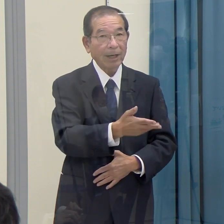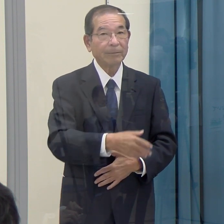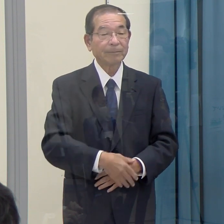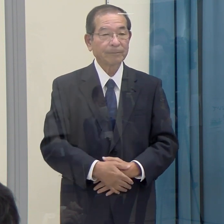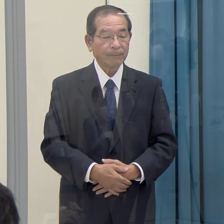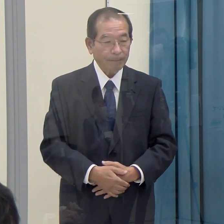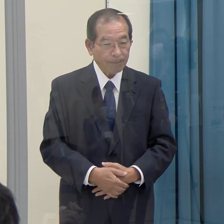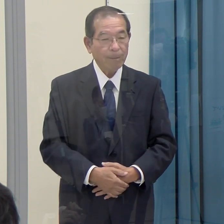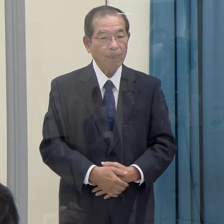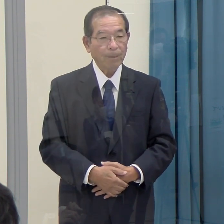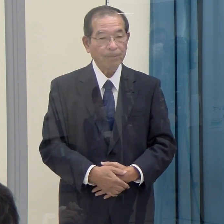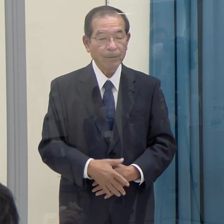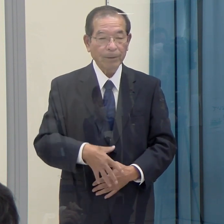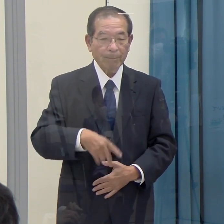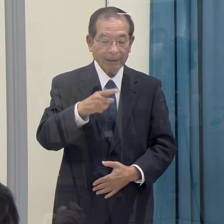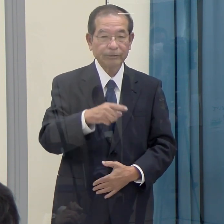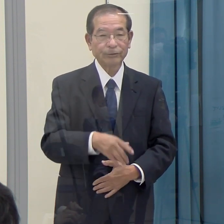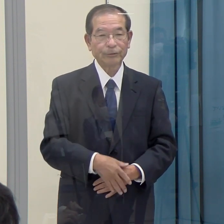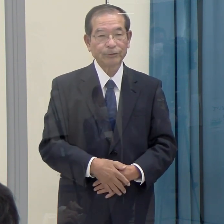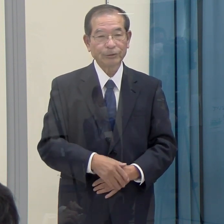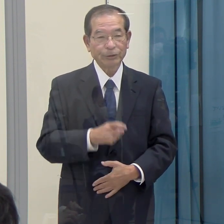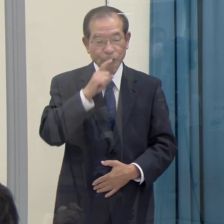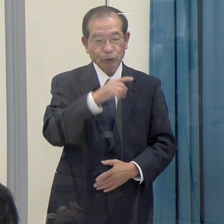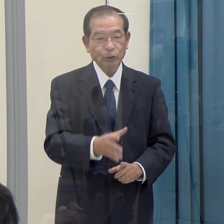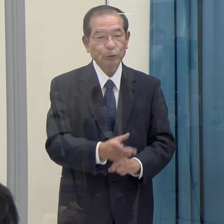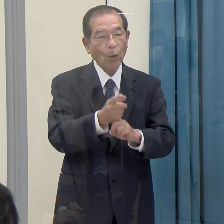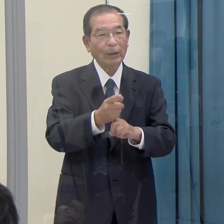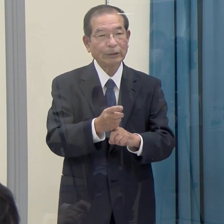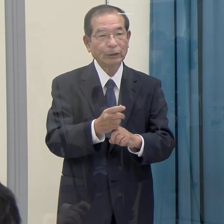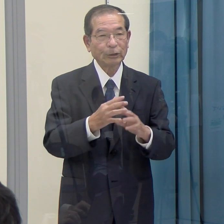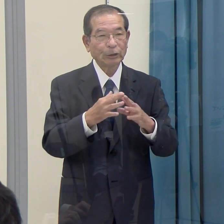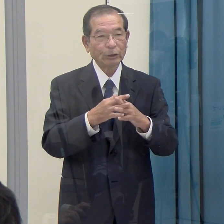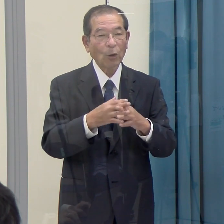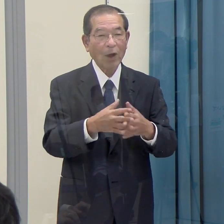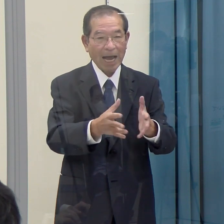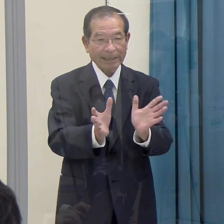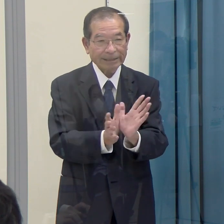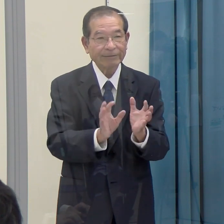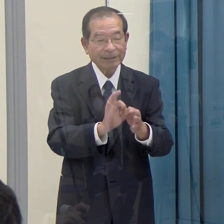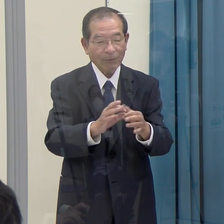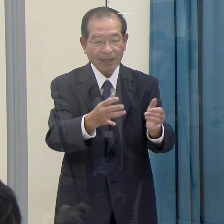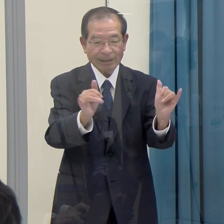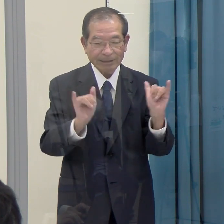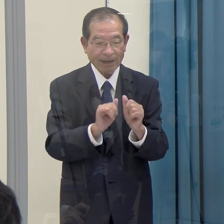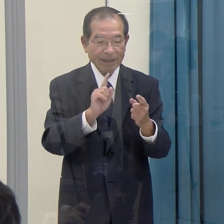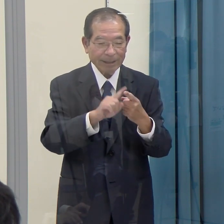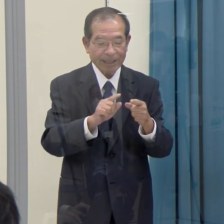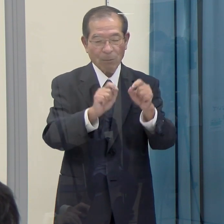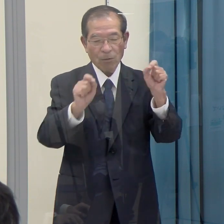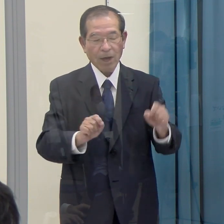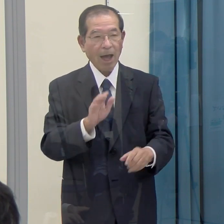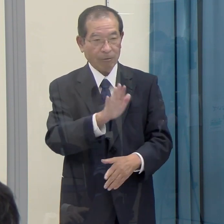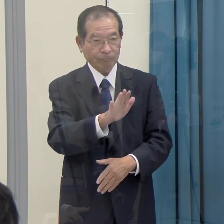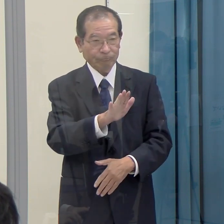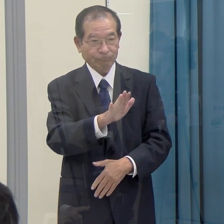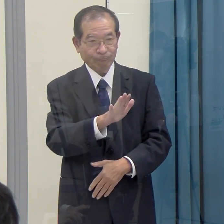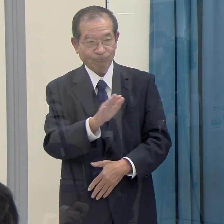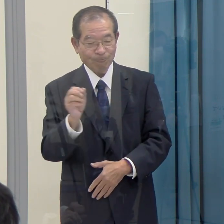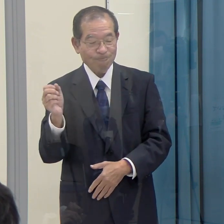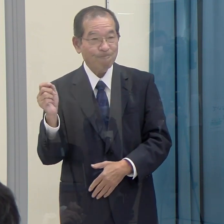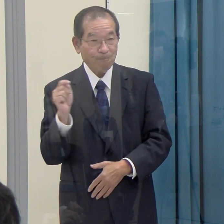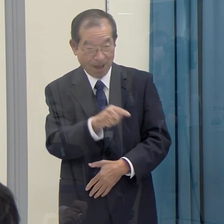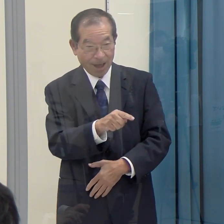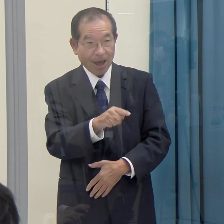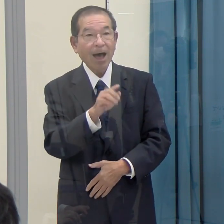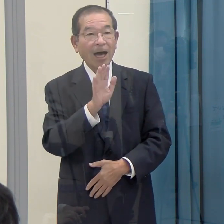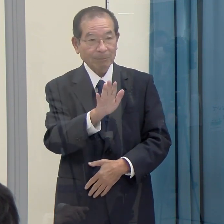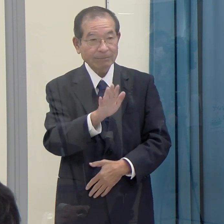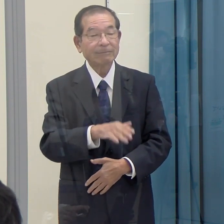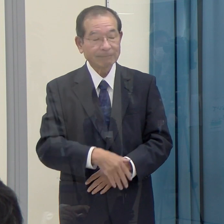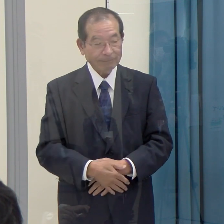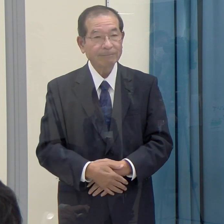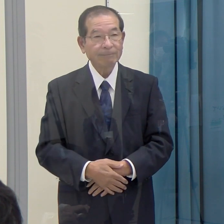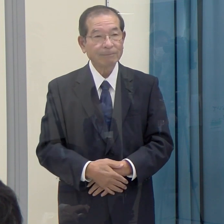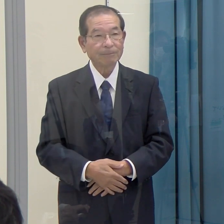（知事）まず、旧統一教会については、社会的に問題があると指摘されている団体であると認識しています。